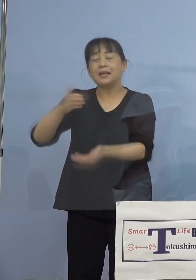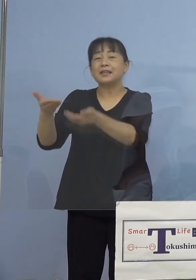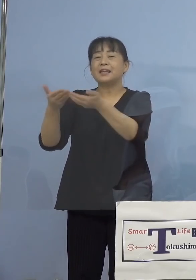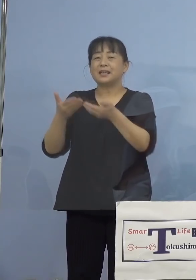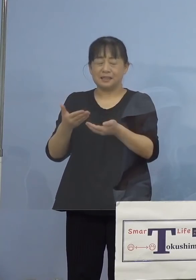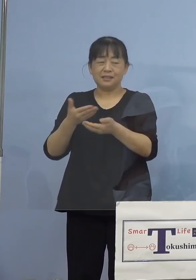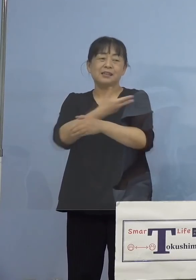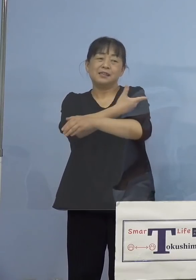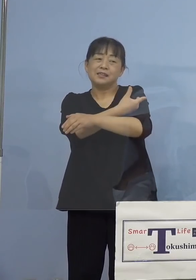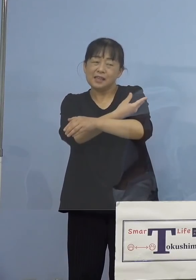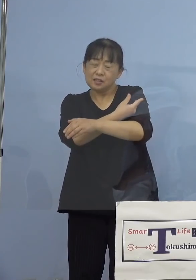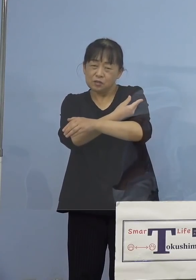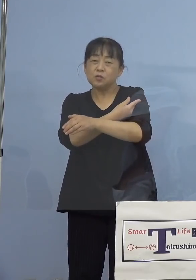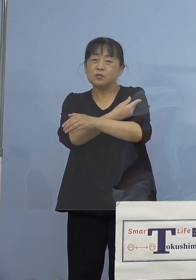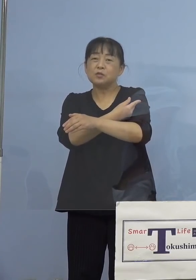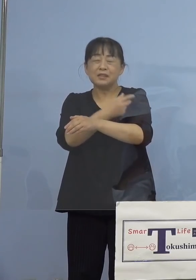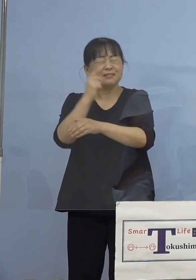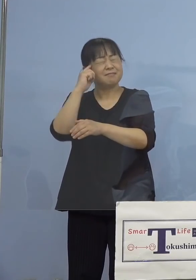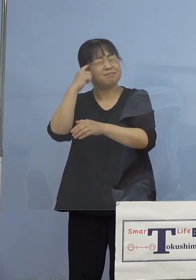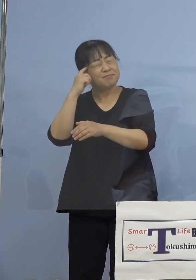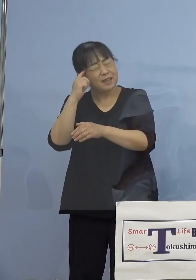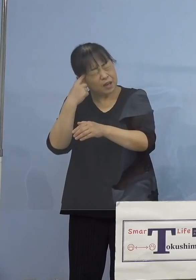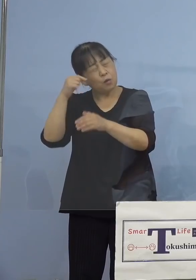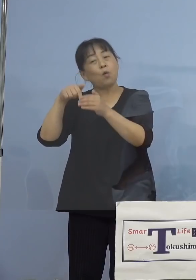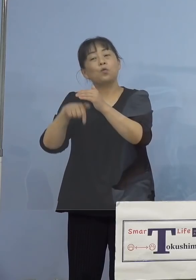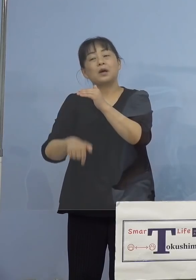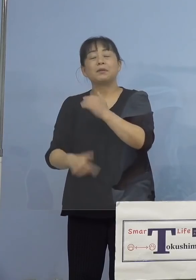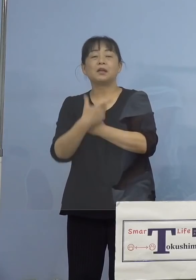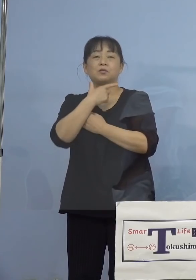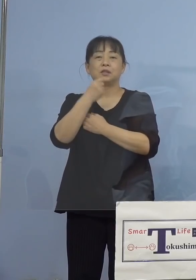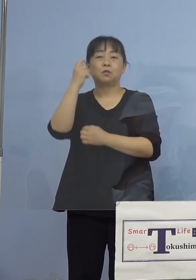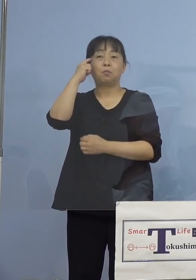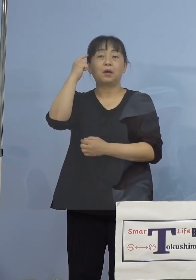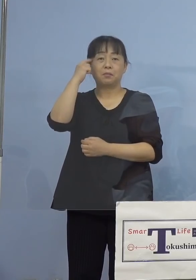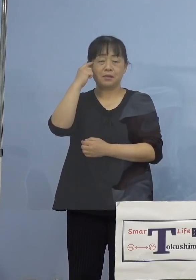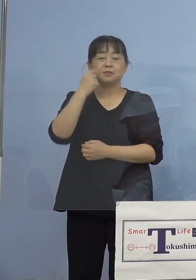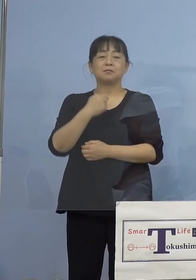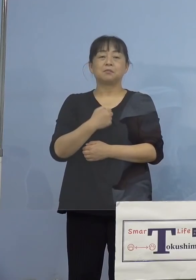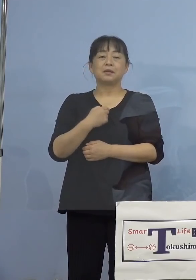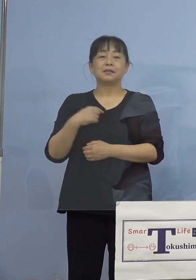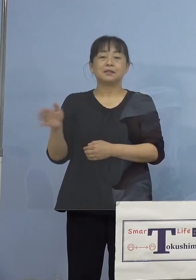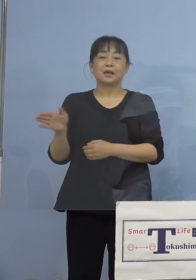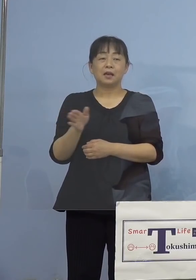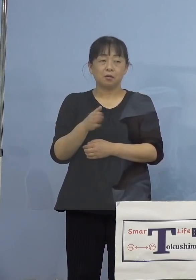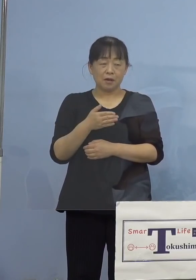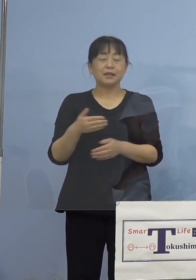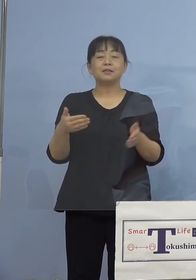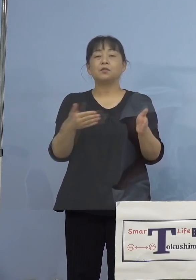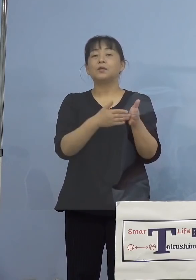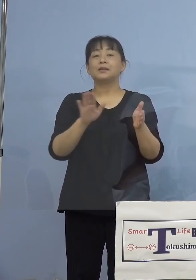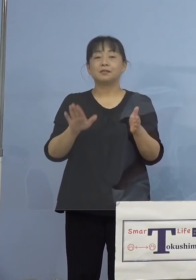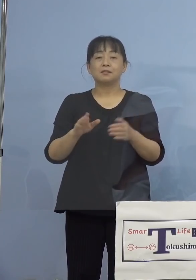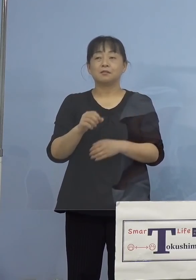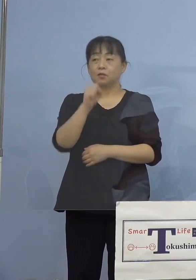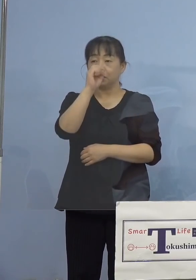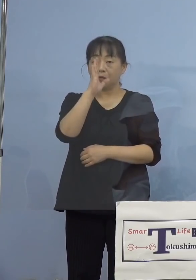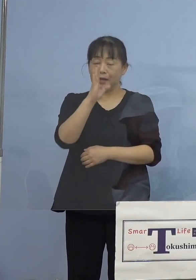いただければ幸いです 私の方からは以上です どうぞよろしくお願いを申し上げます